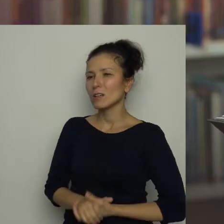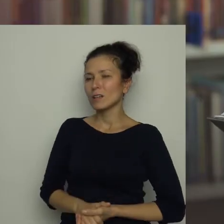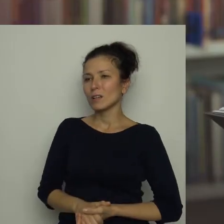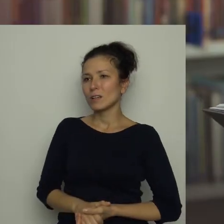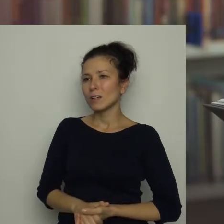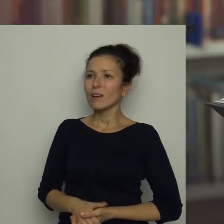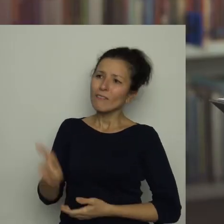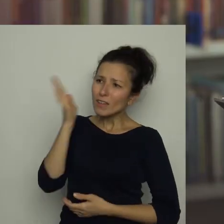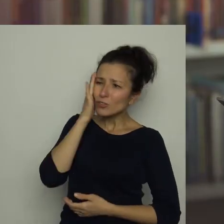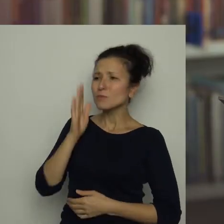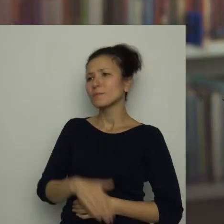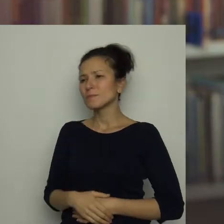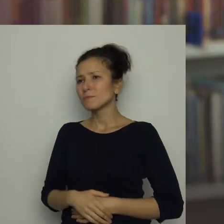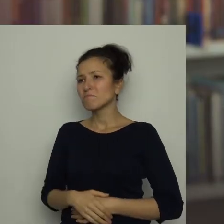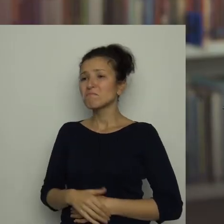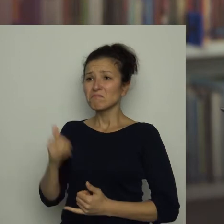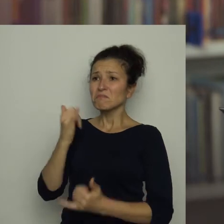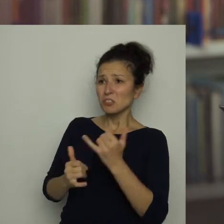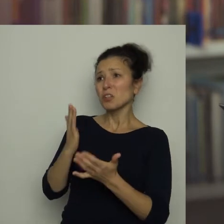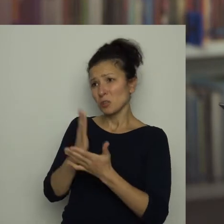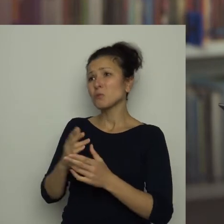Wiesz, skoro zjadłeś czerwoną kartkę,